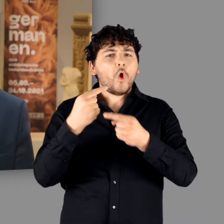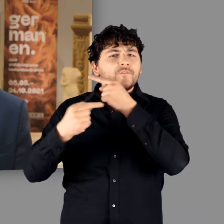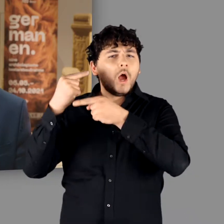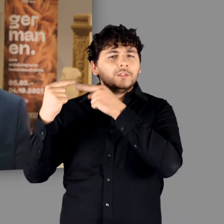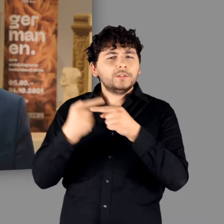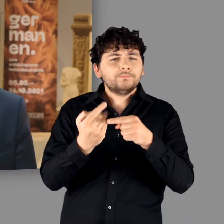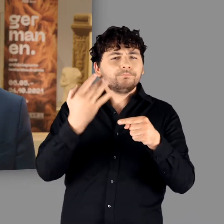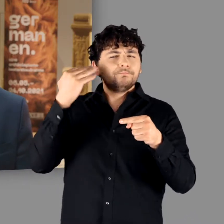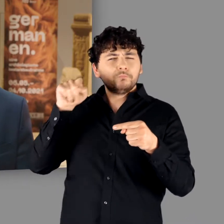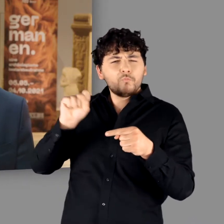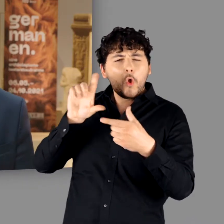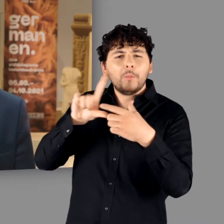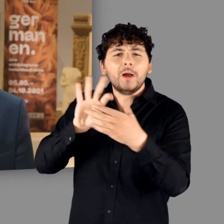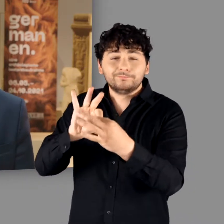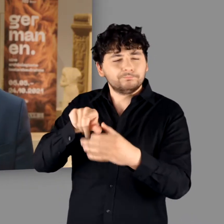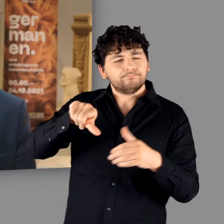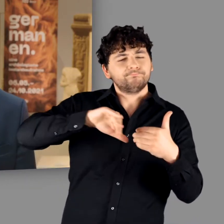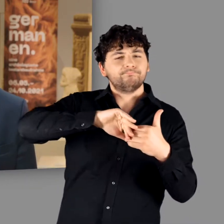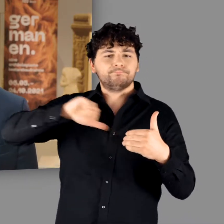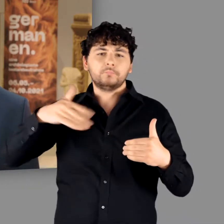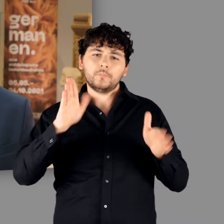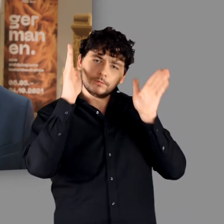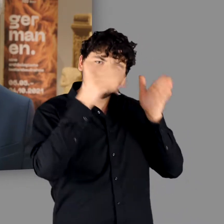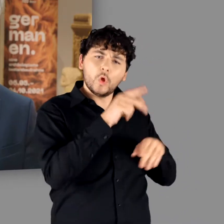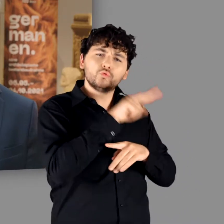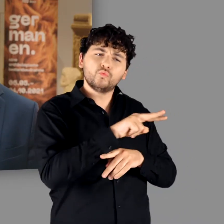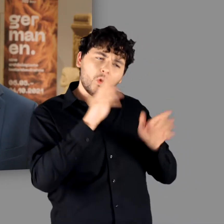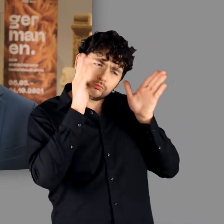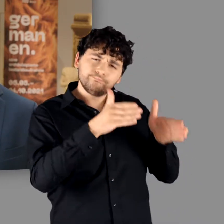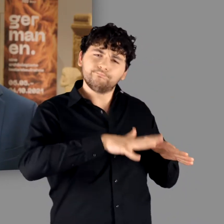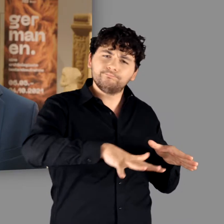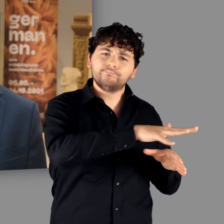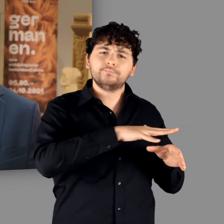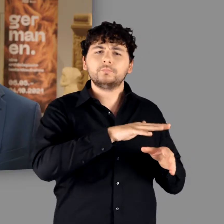Das Hauptaugenmerk der Ausstellung liegt jedoch, wie es ihr Untertitel bereits ankündigt,